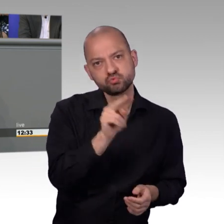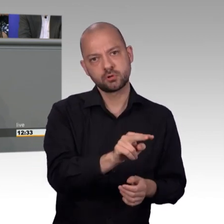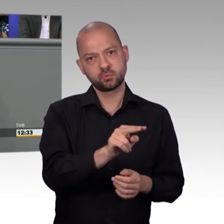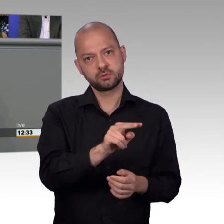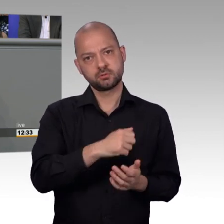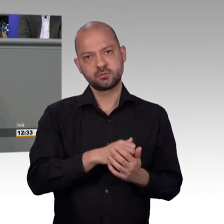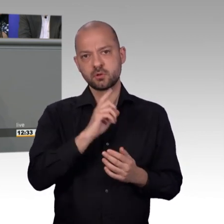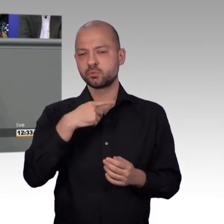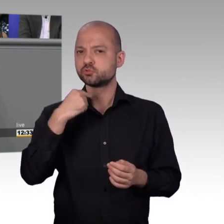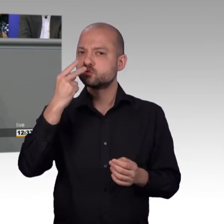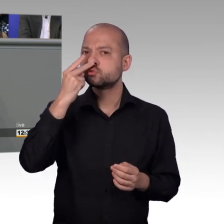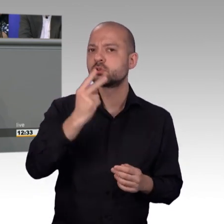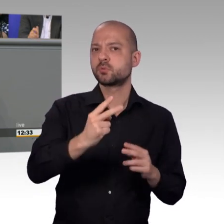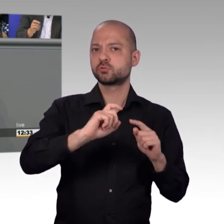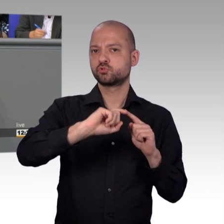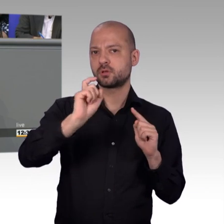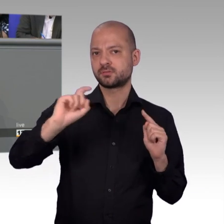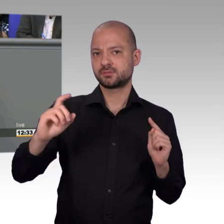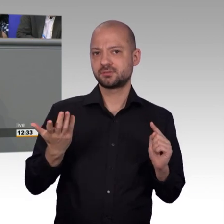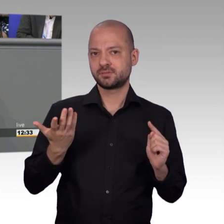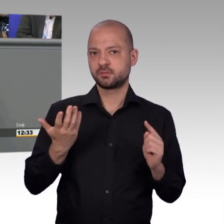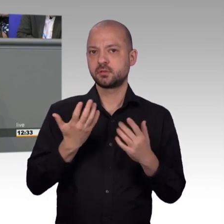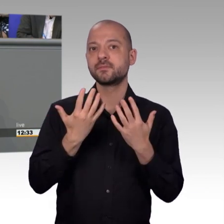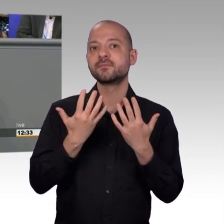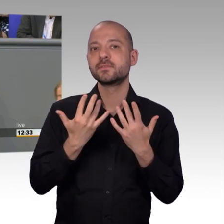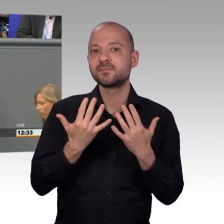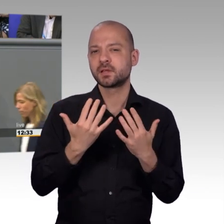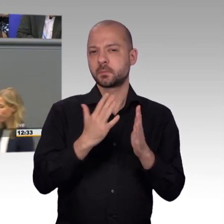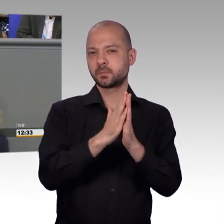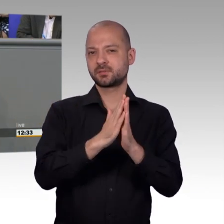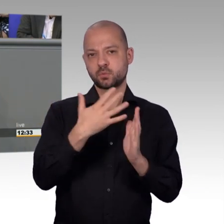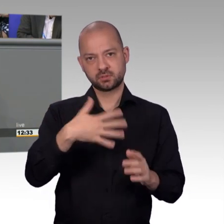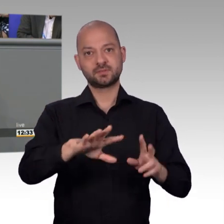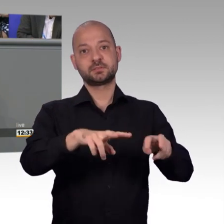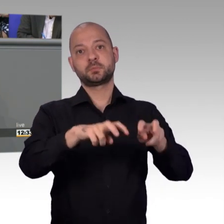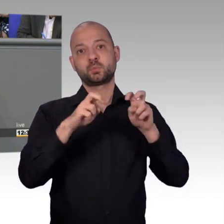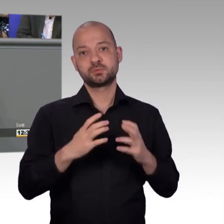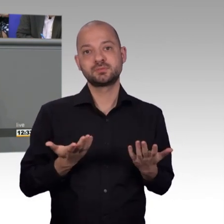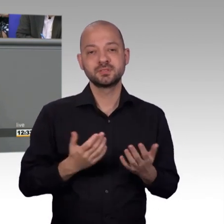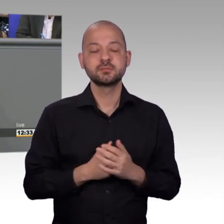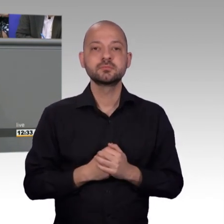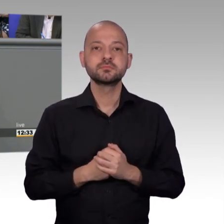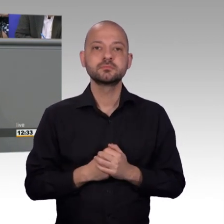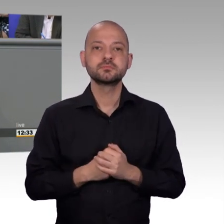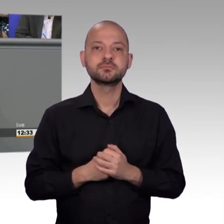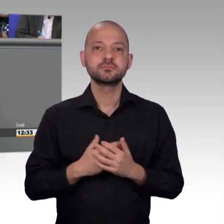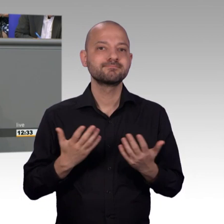Nachdenken erreicht. Deswegen zu sagen, nur die zur Berücksichtigung vorgeschlagenen Petitionen waren erfolgreich, greift zu kurz,